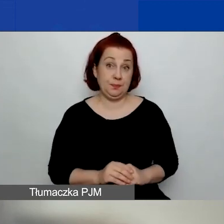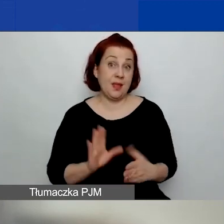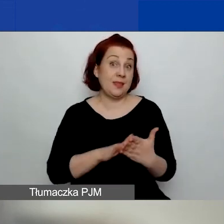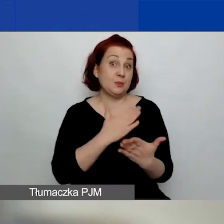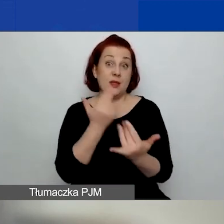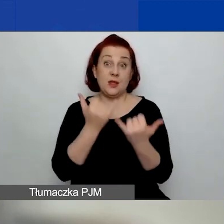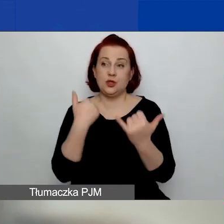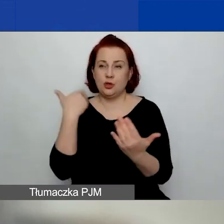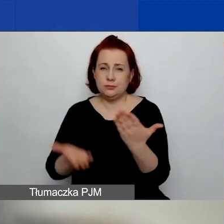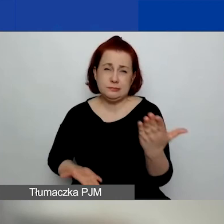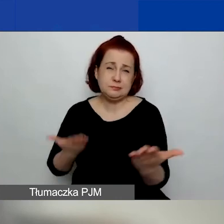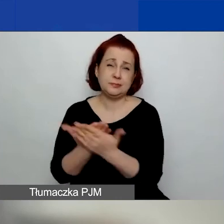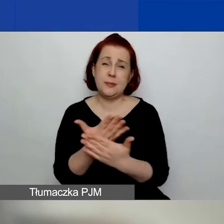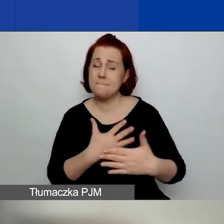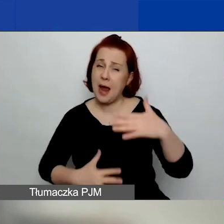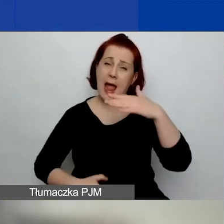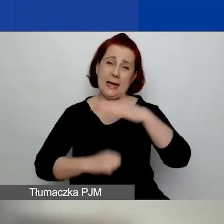o maksymalną kwotę małego grantu